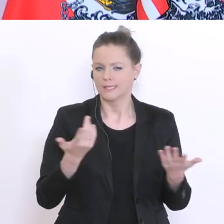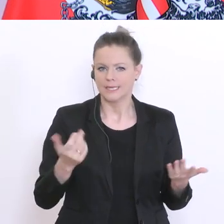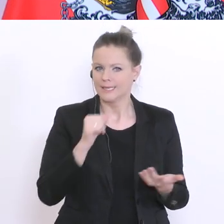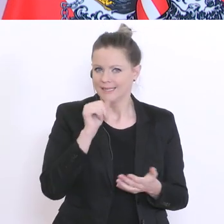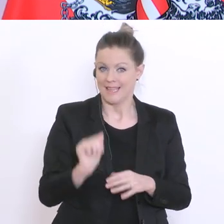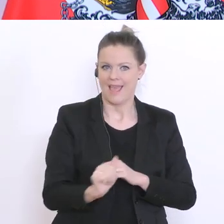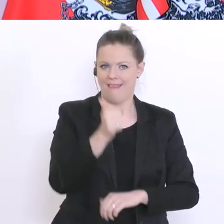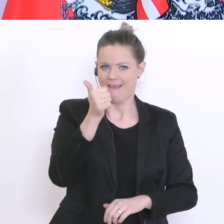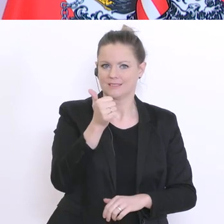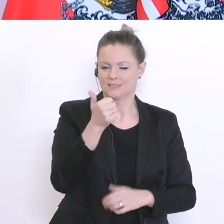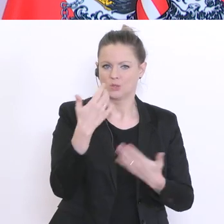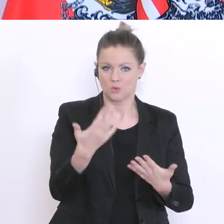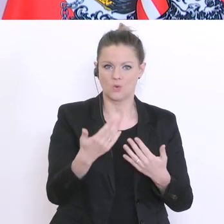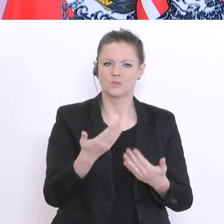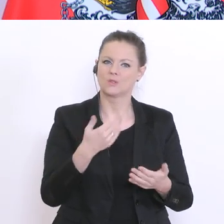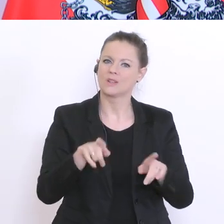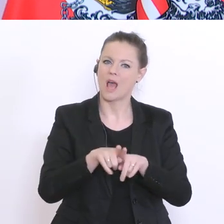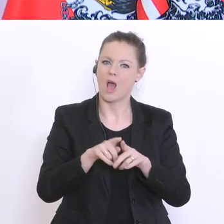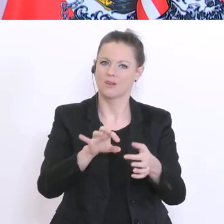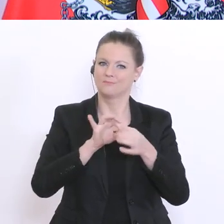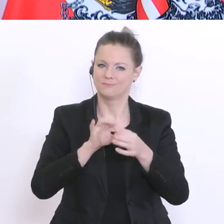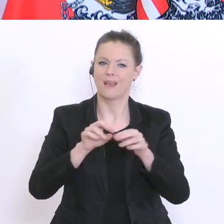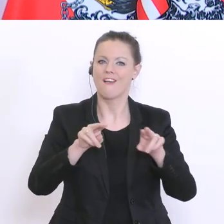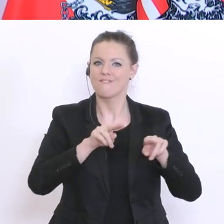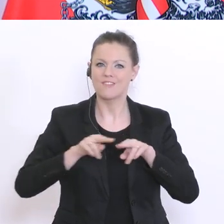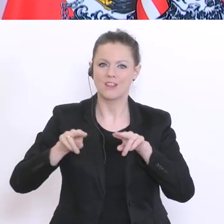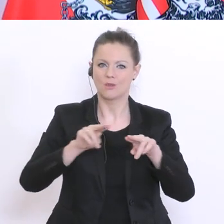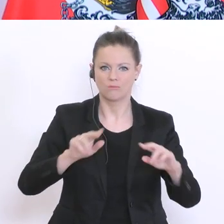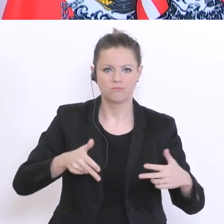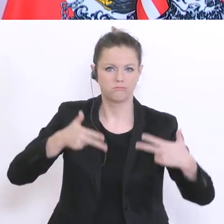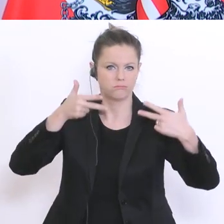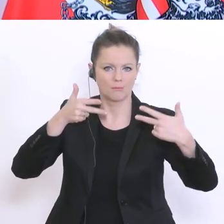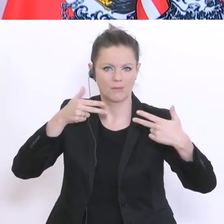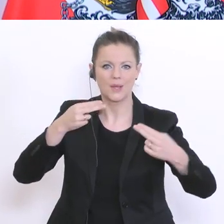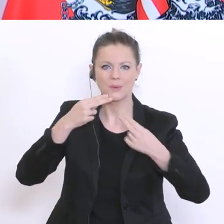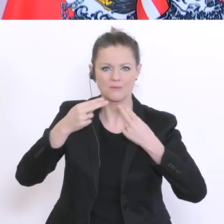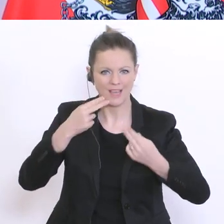vielleicht gelingt es auch Videokonferenzen und einen leichter organisierbaren Unterricht